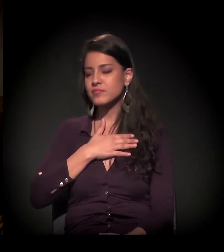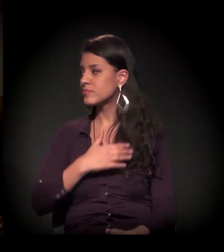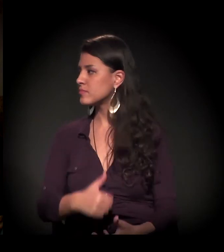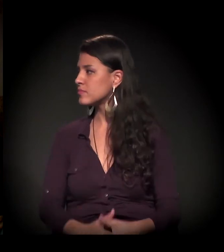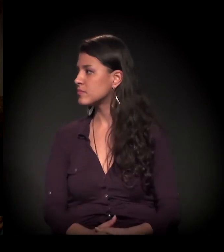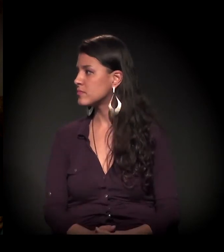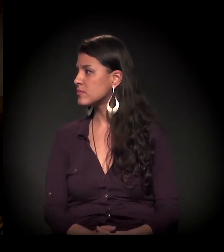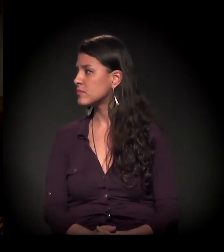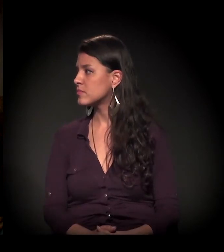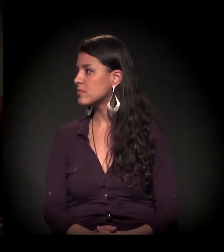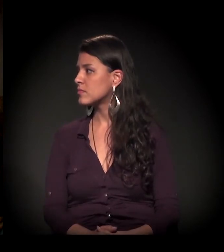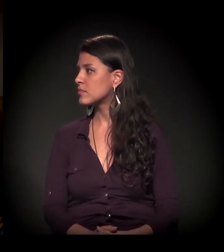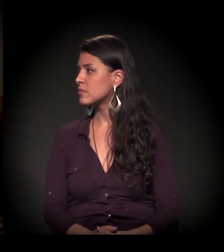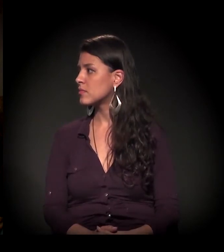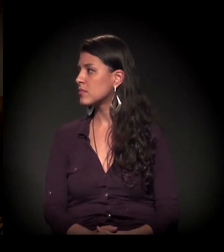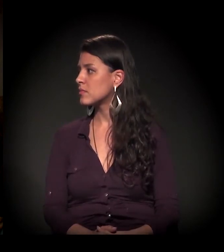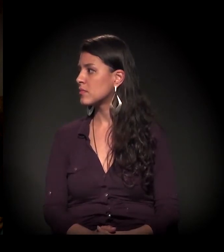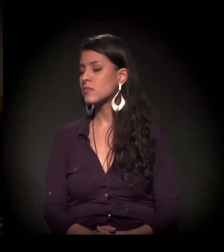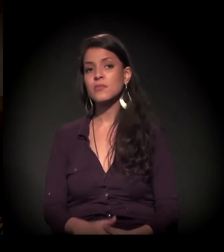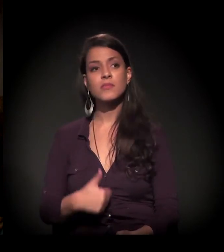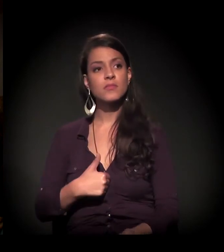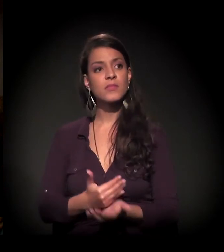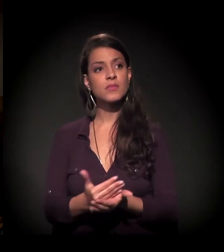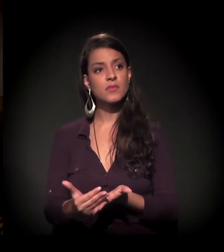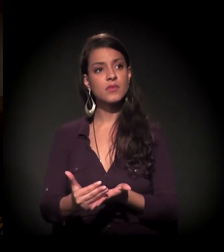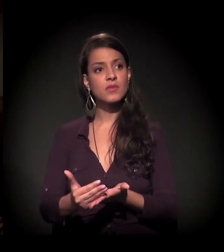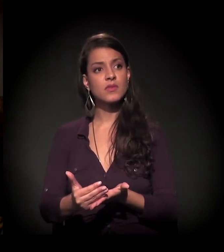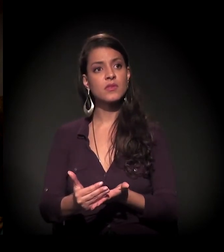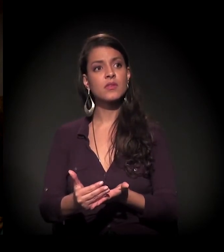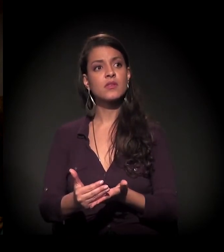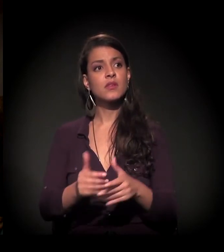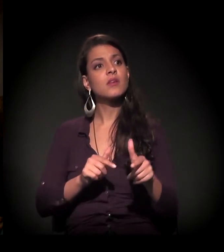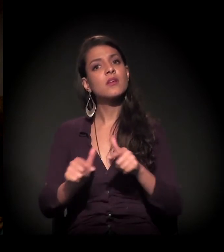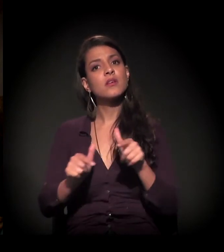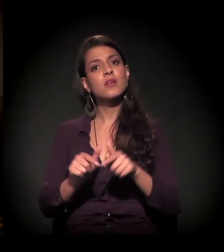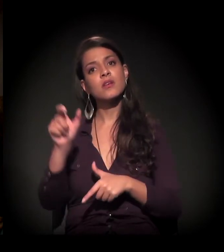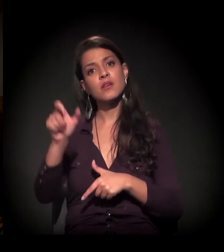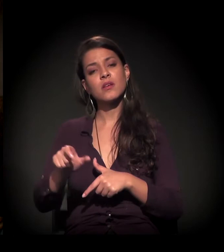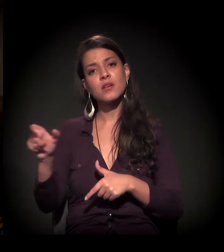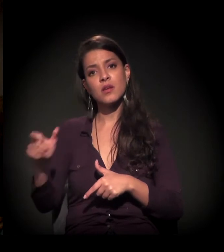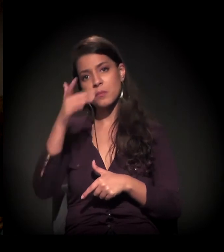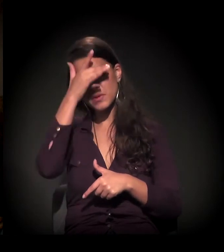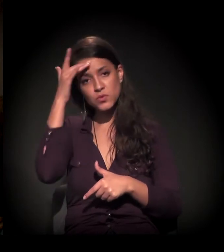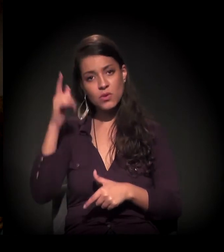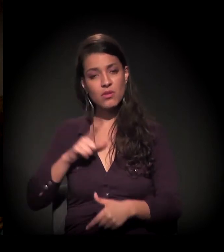Eu vou começar... "Trabalhamos com pessoas em vulnerabilidade social,